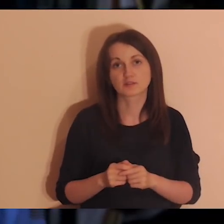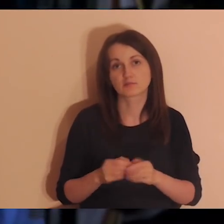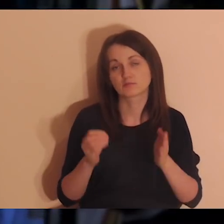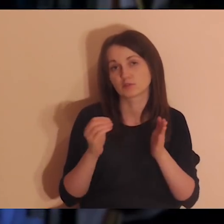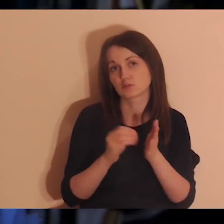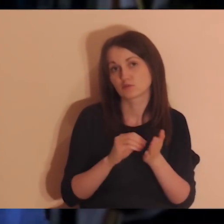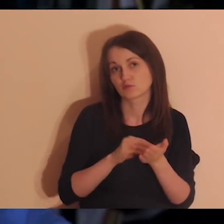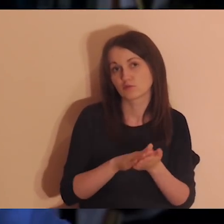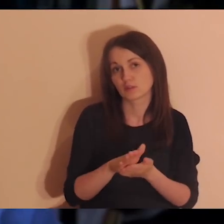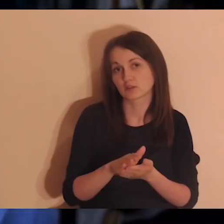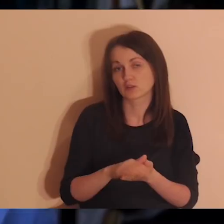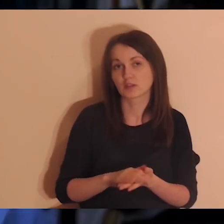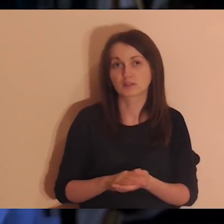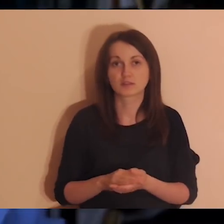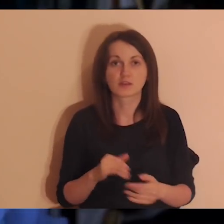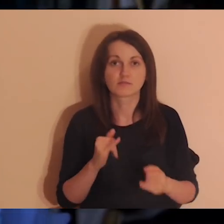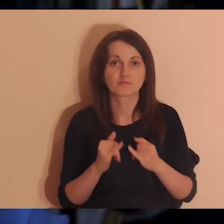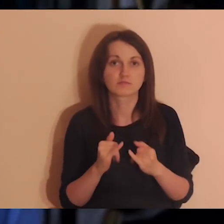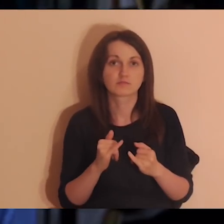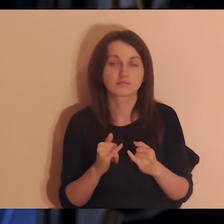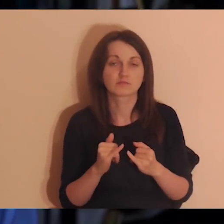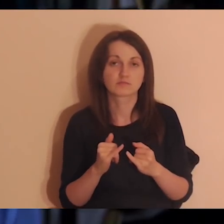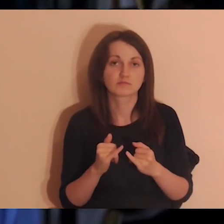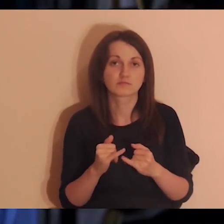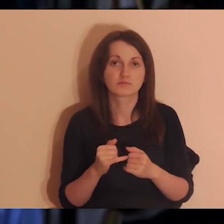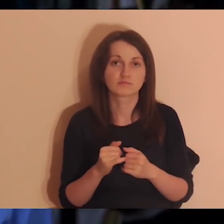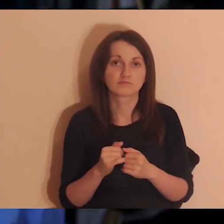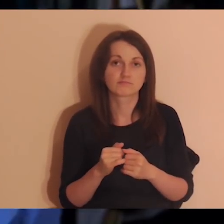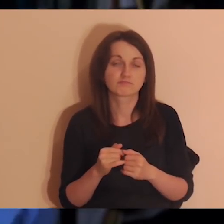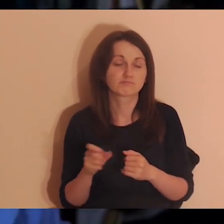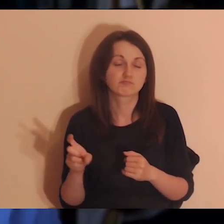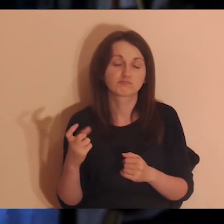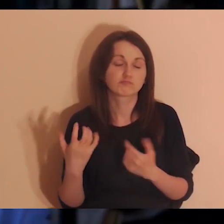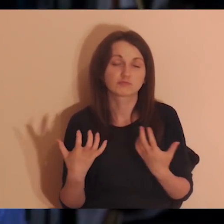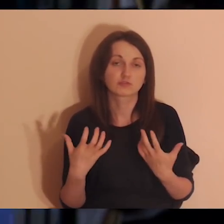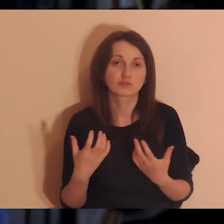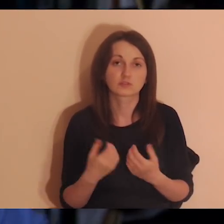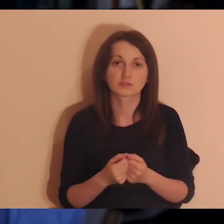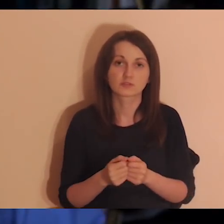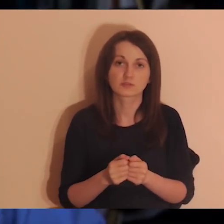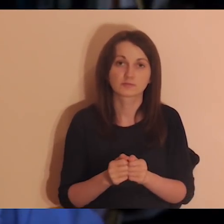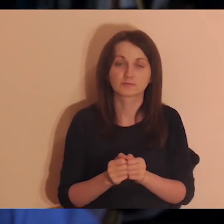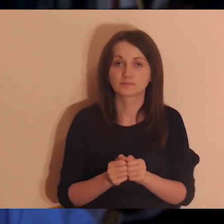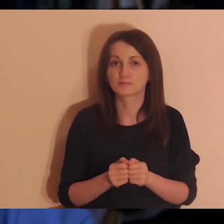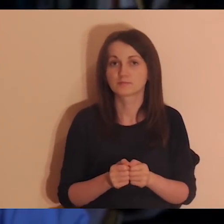jeśli je masz i chcesz się podzielić, jeśli nie, to rozmawiasz o tym, o czym chcesz rozmawiać z tymi osobami.